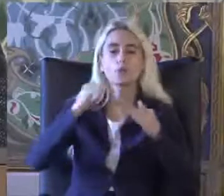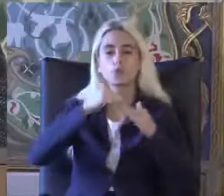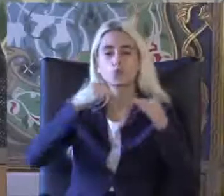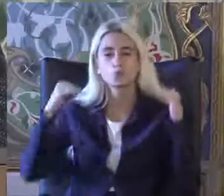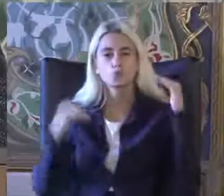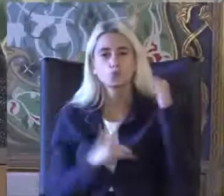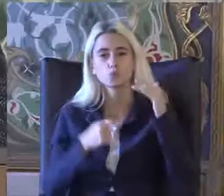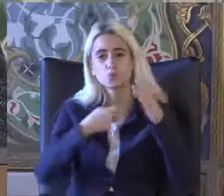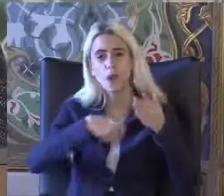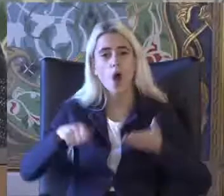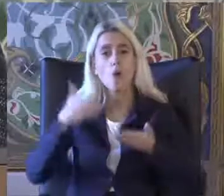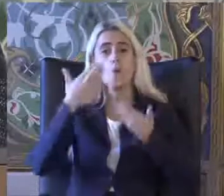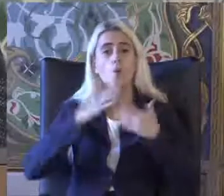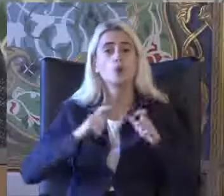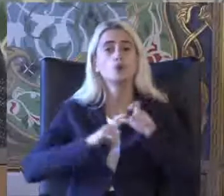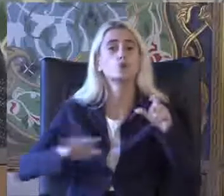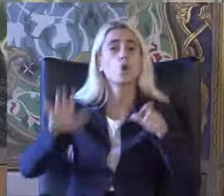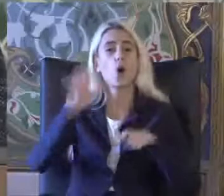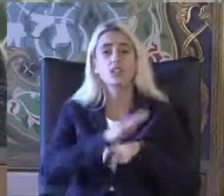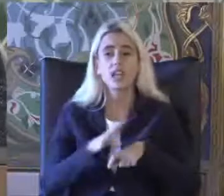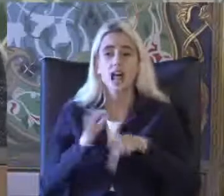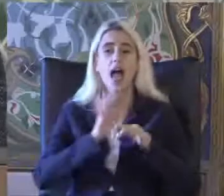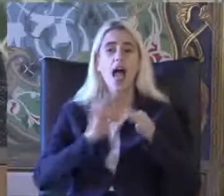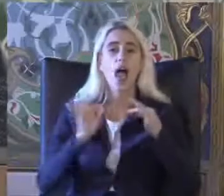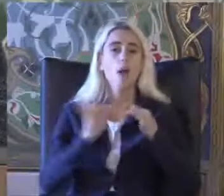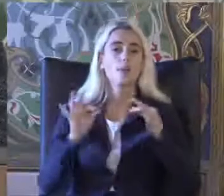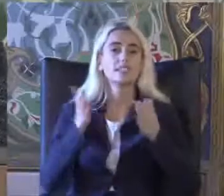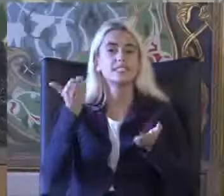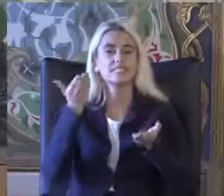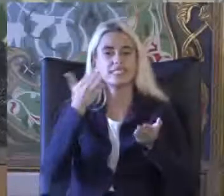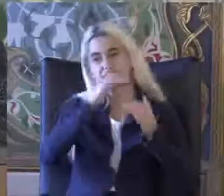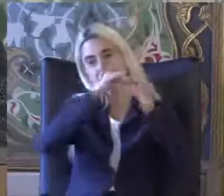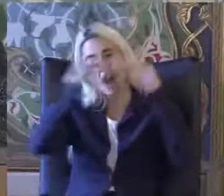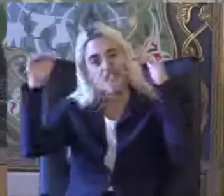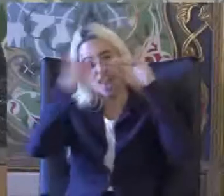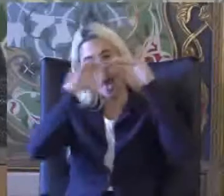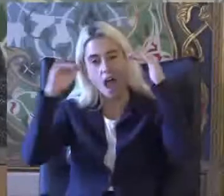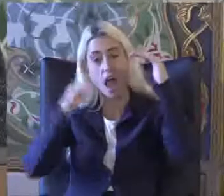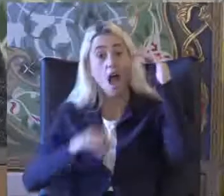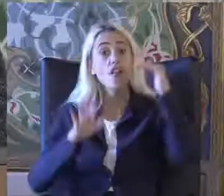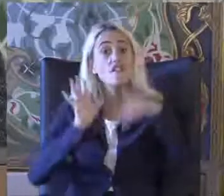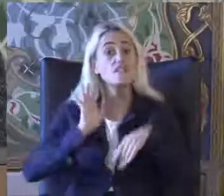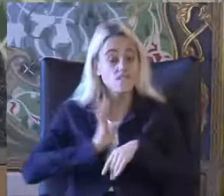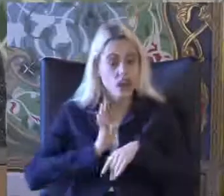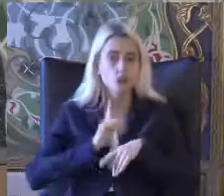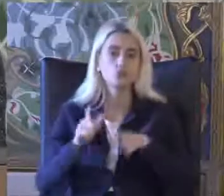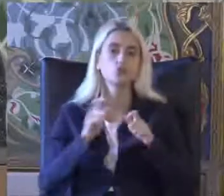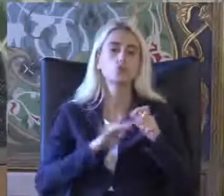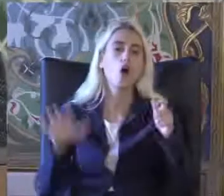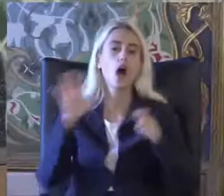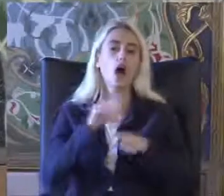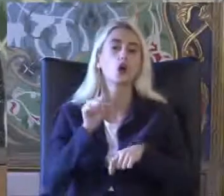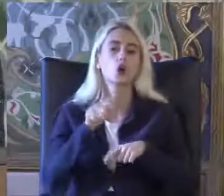Sosyal ve ekonomik seviyesi varsa Bu da Sosyal Güvenlik bakımından değerlendir